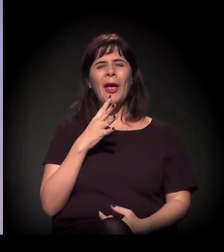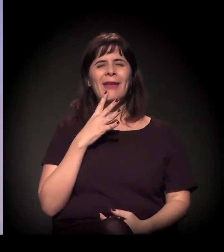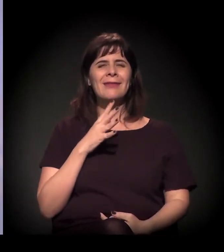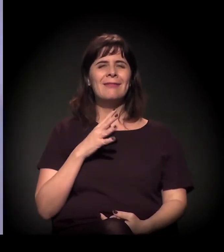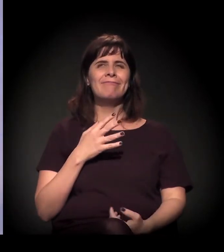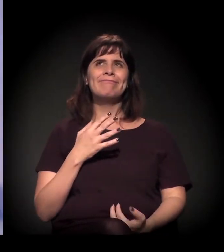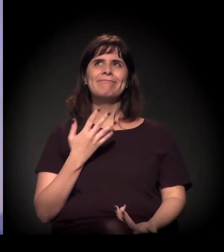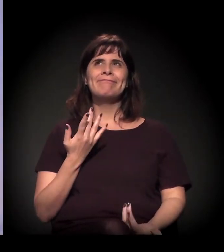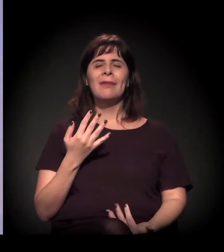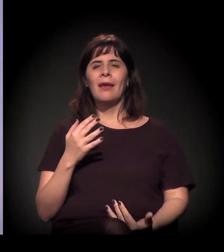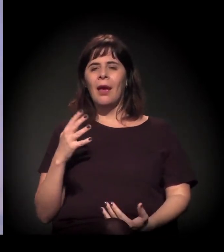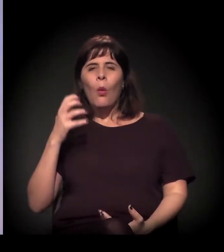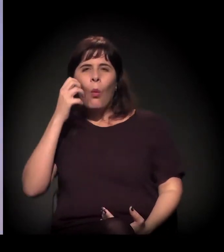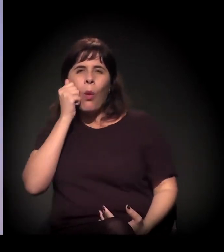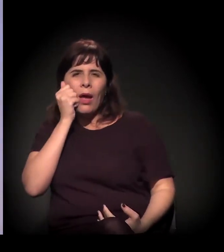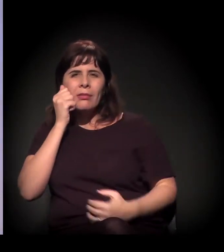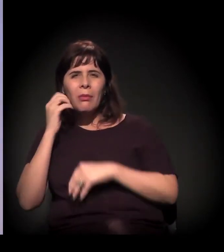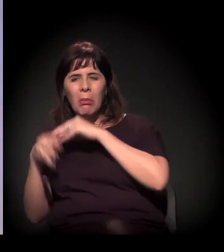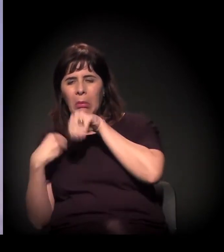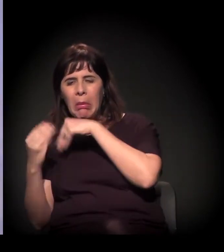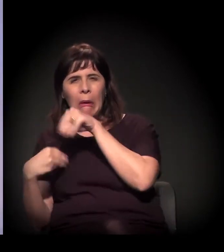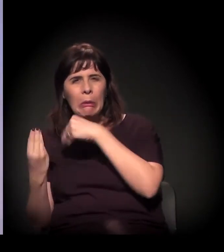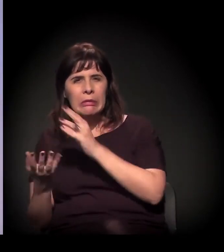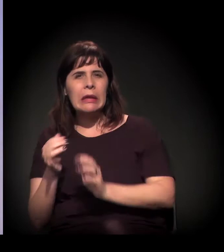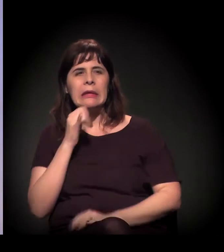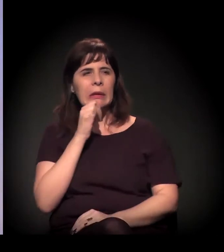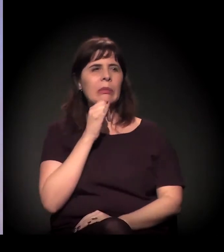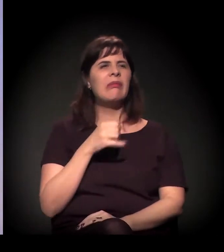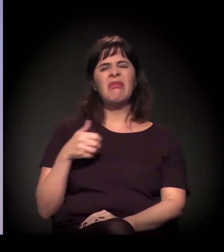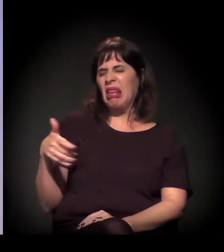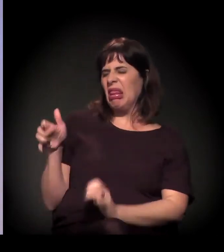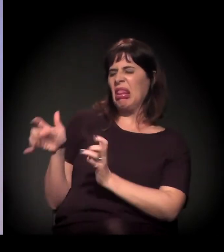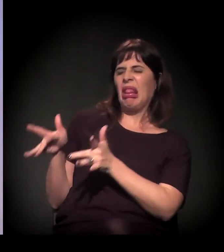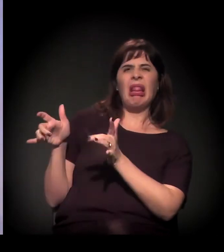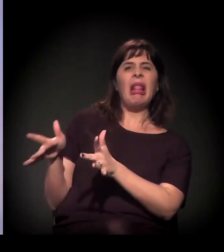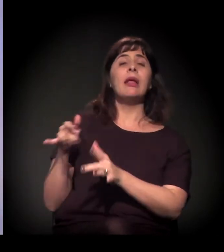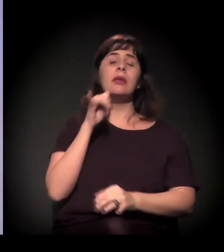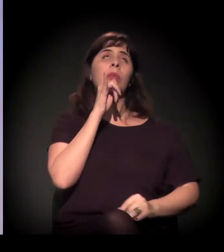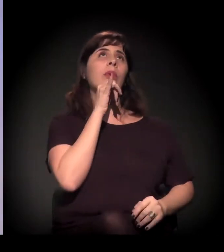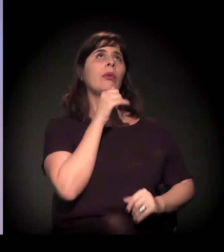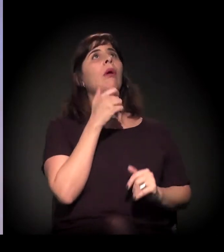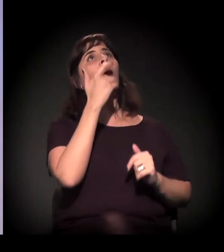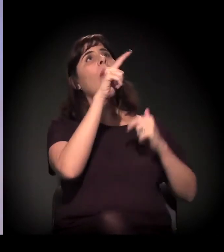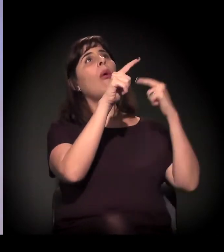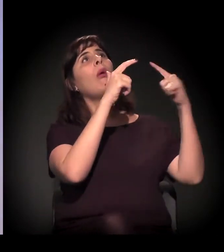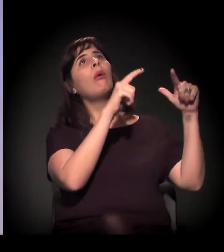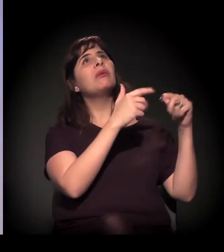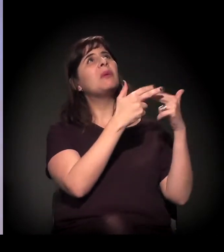É gente que saiu do sistema penitenciário, é gente que veio de outras regiões,